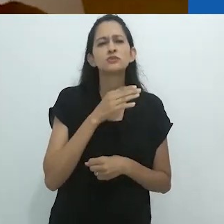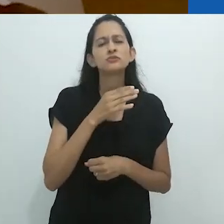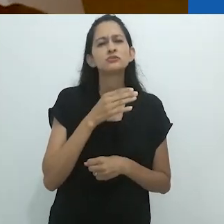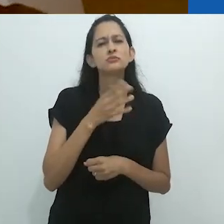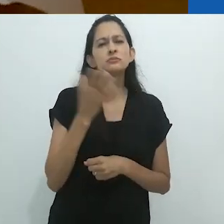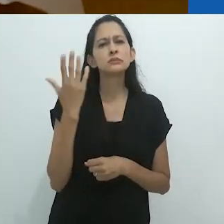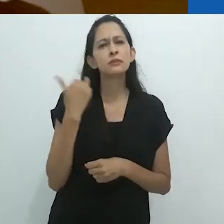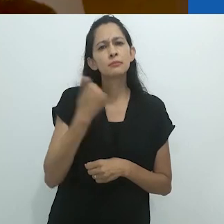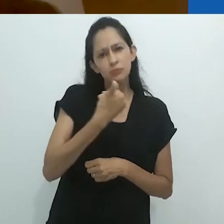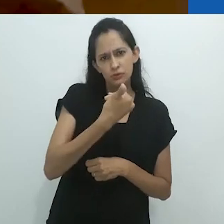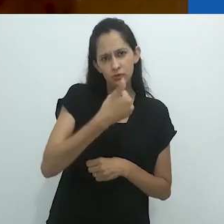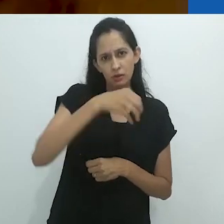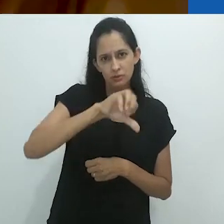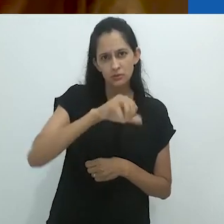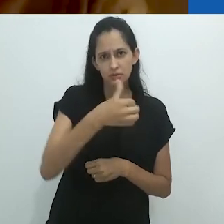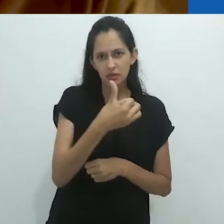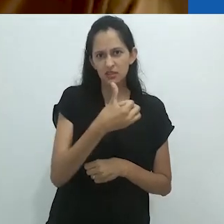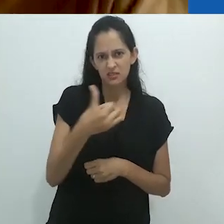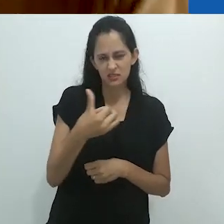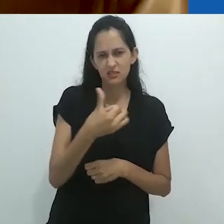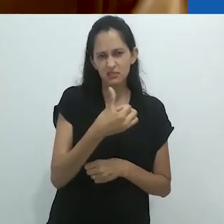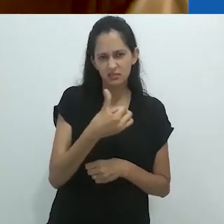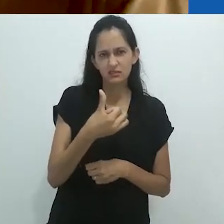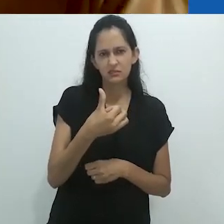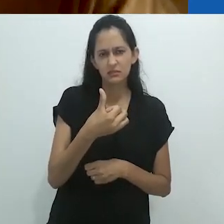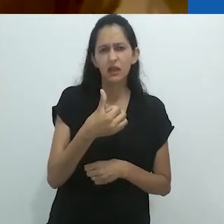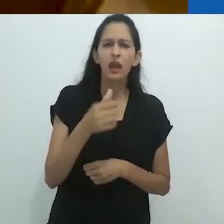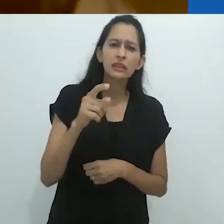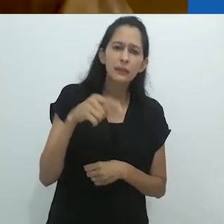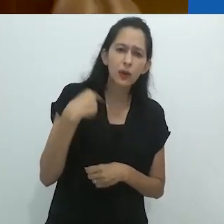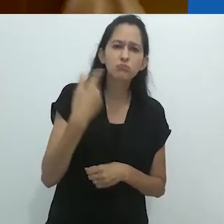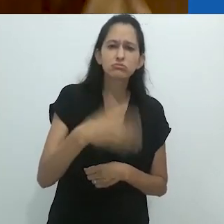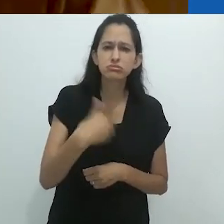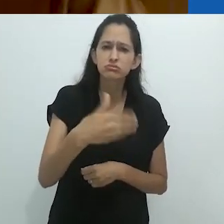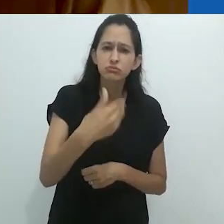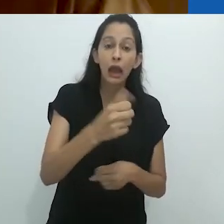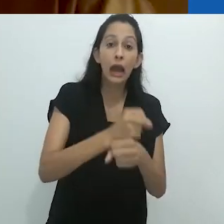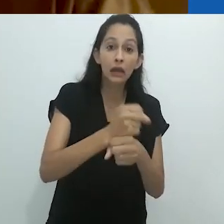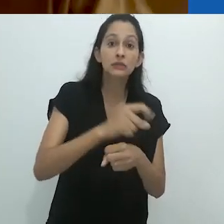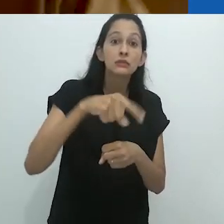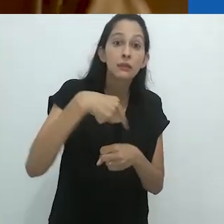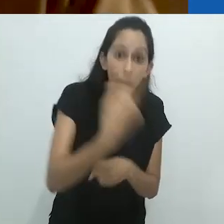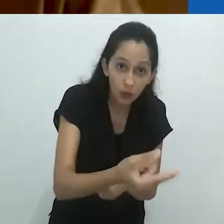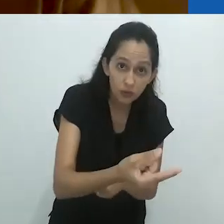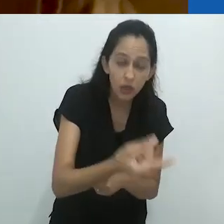e eu acho que foi em 1966. Foi apenas décadas depois disto,